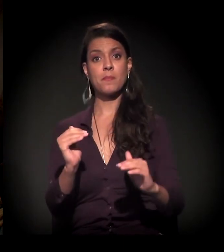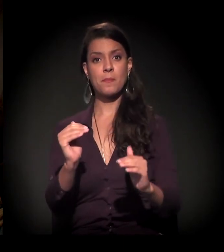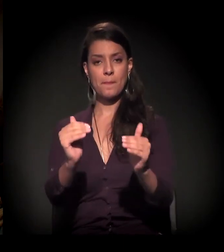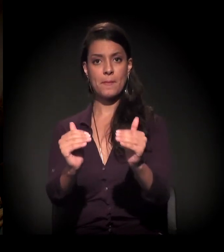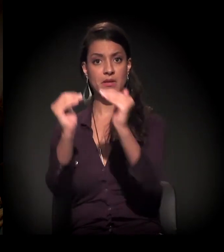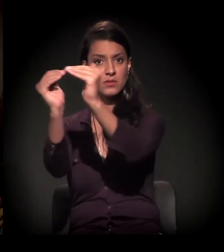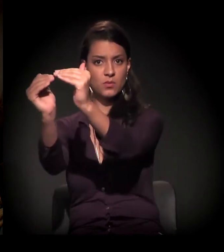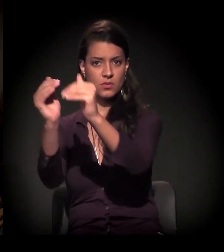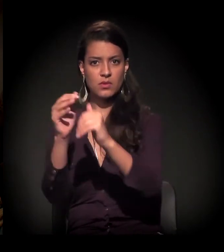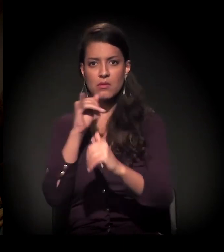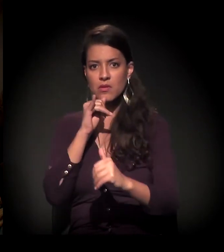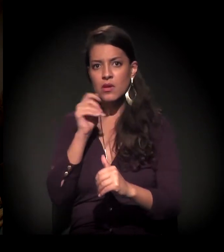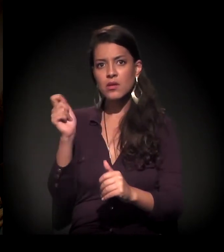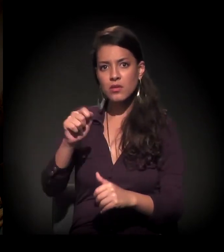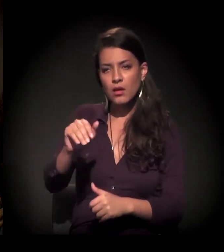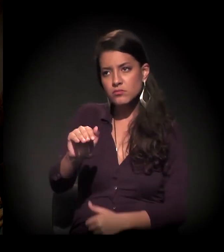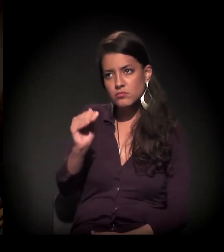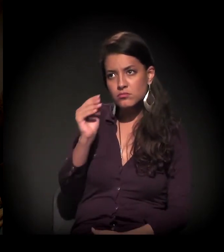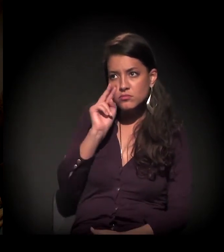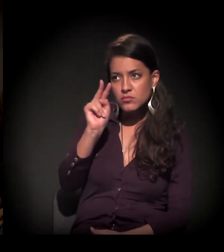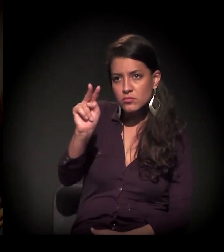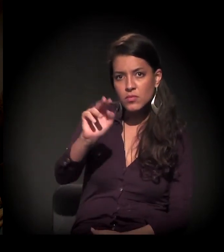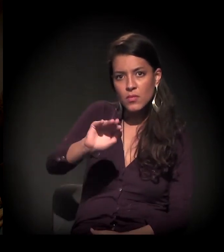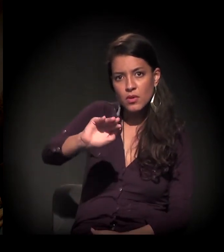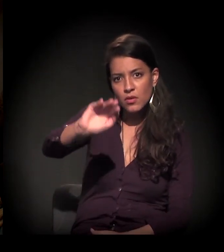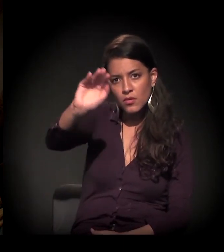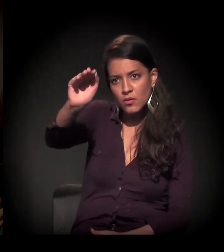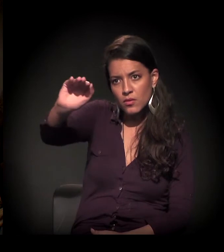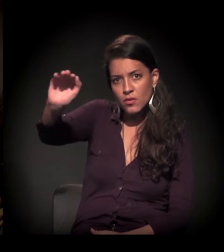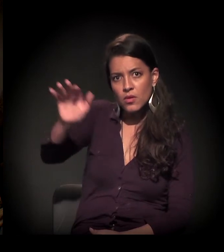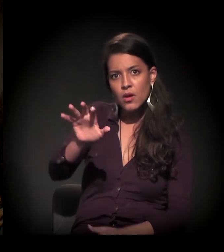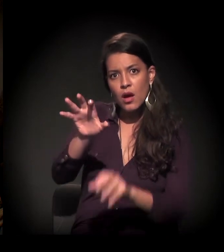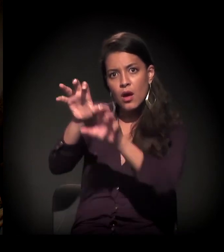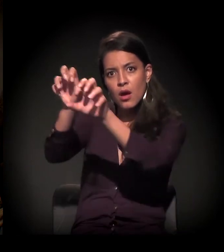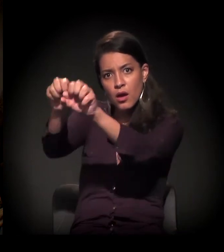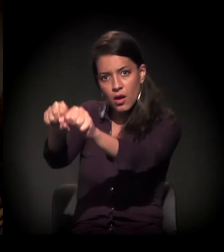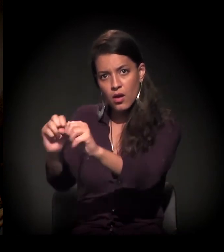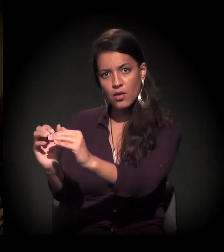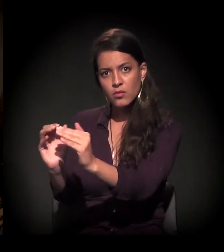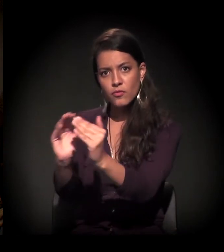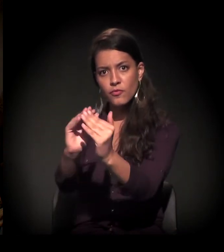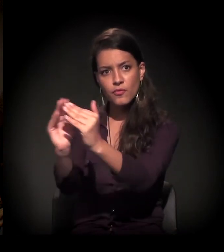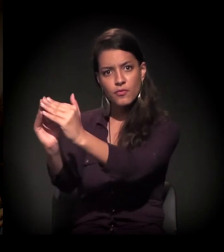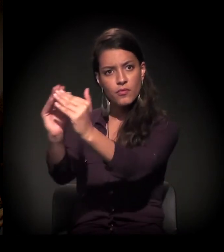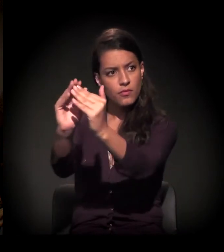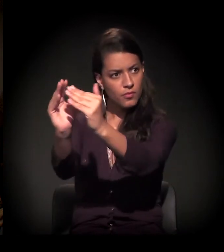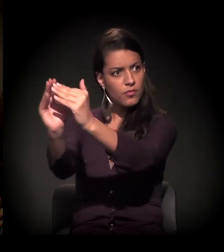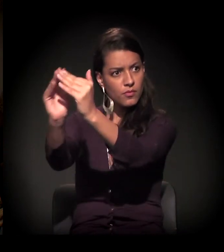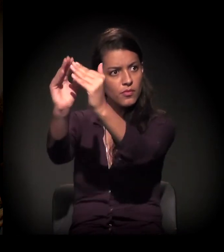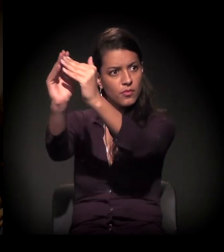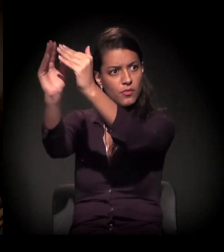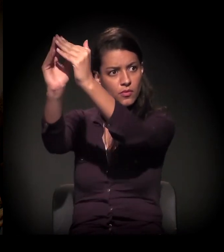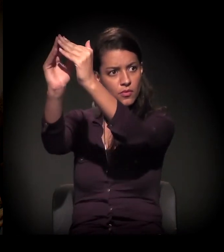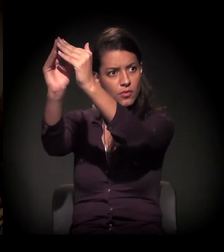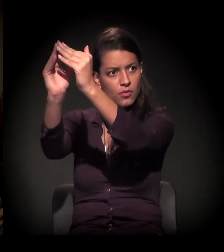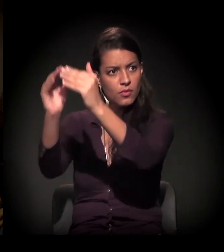até onde o horizonte alcançava, a gente estava vendo que a ocupação mais consolidada de alvenaria estava surgindo...